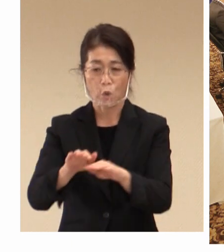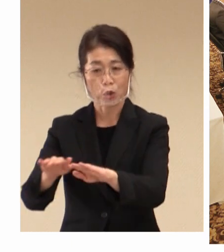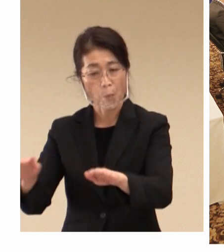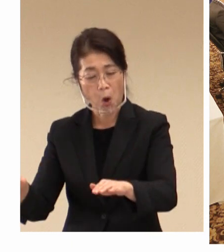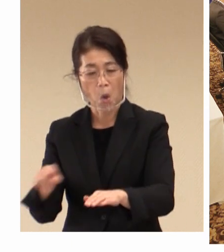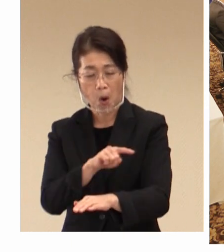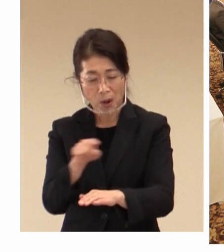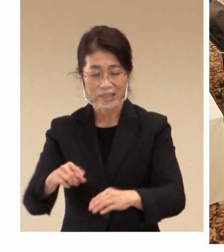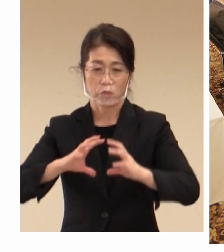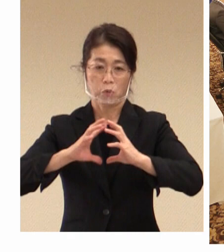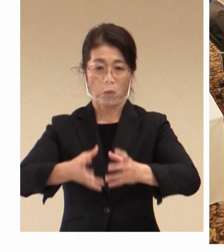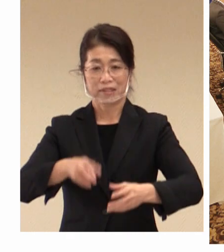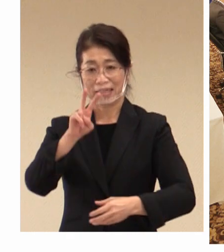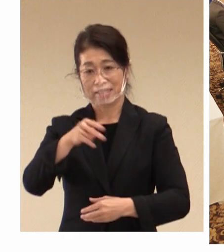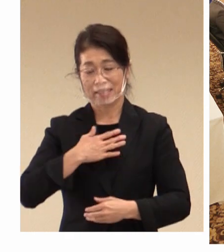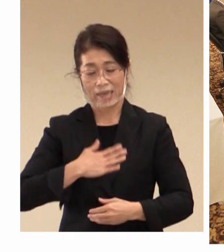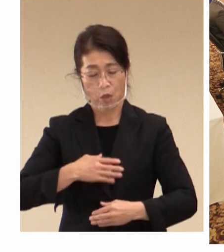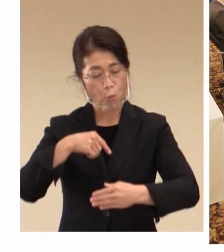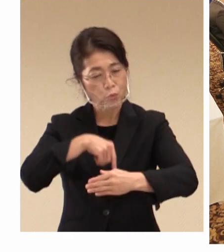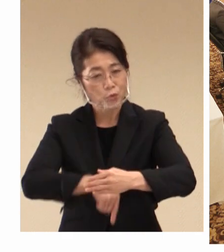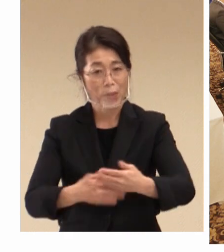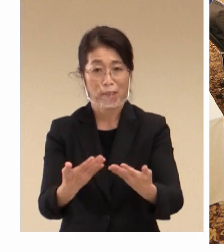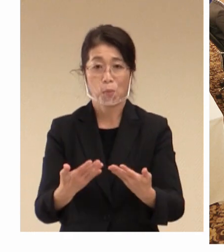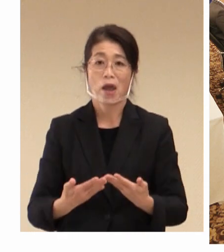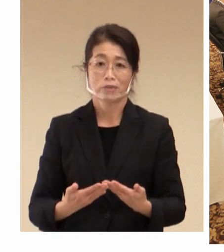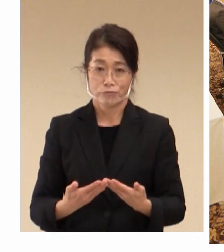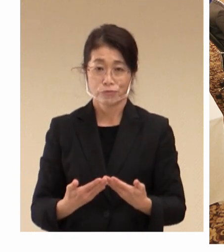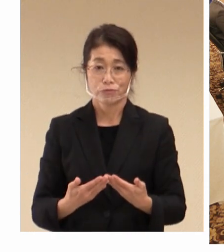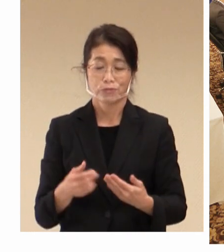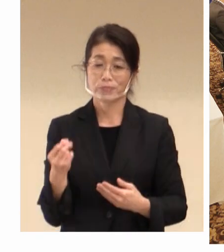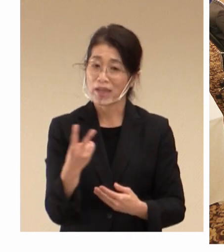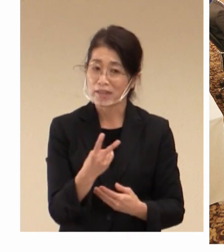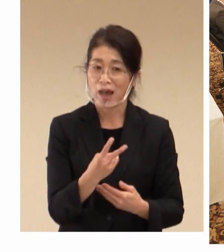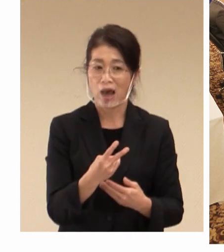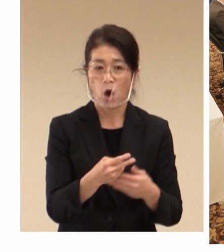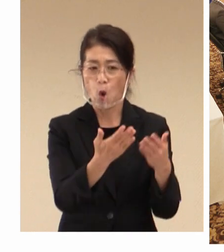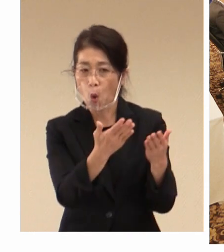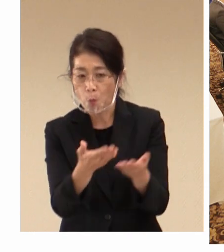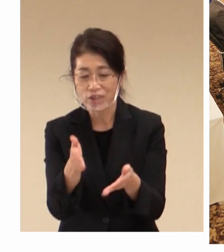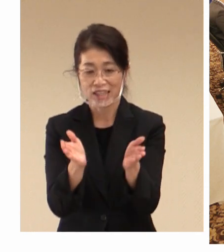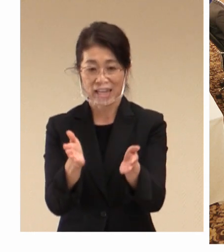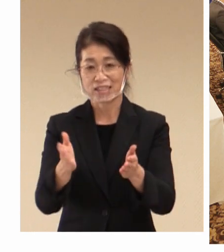深めていただくこと、そして おもてなしの町